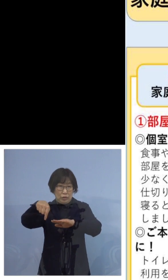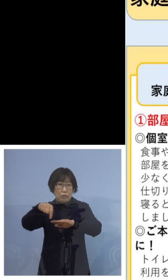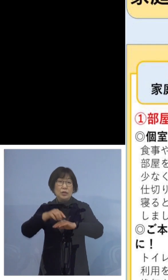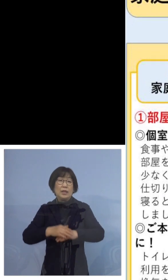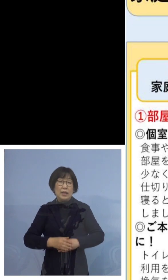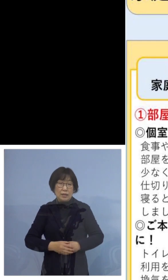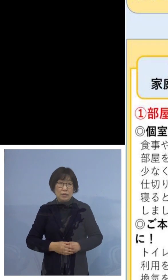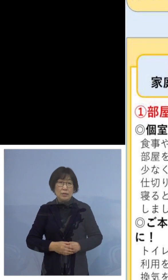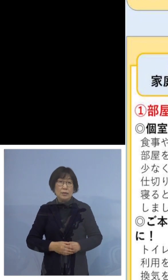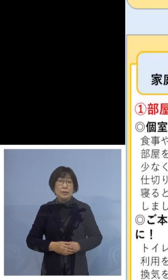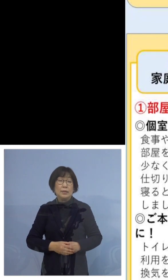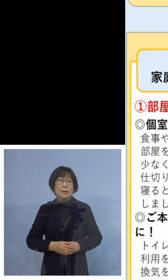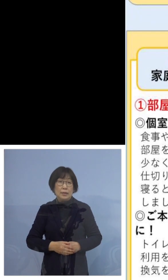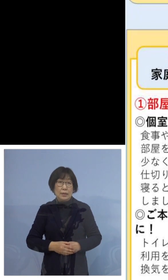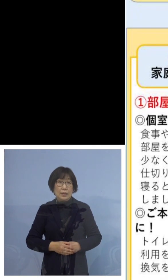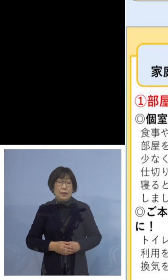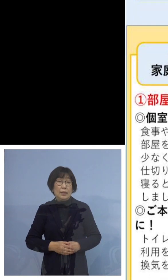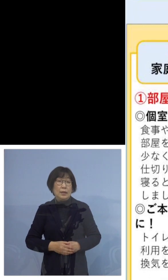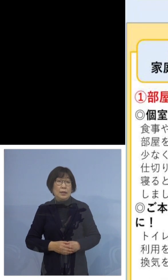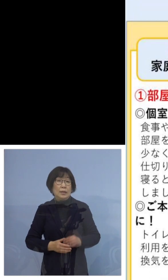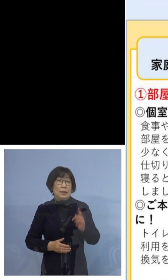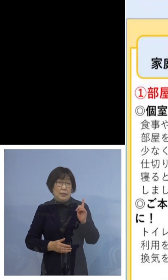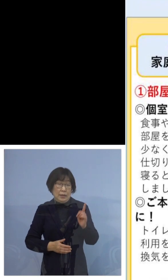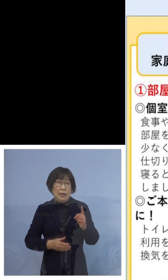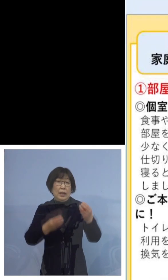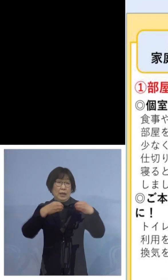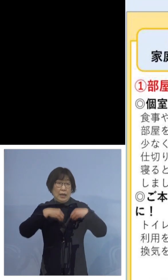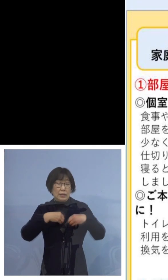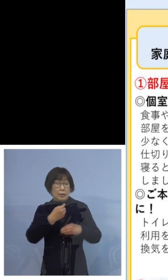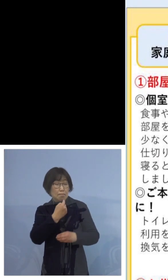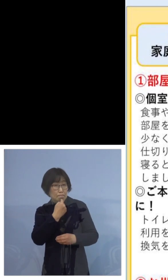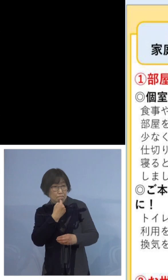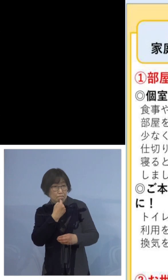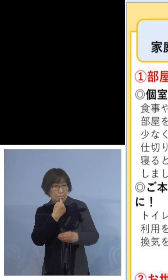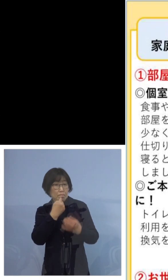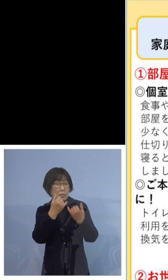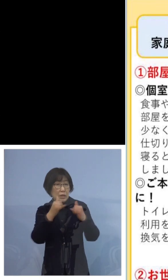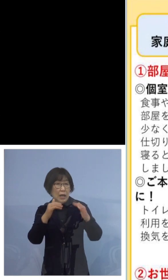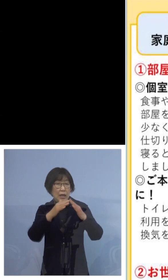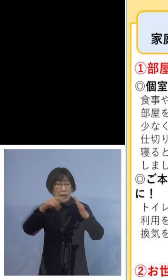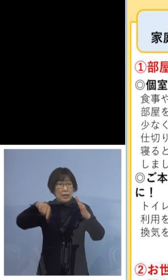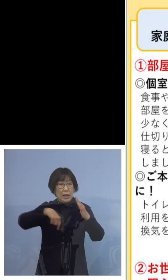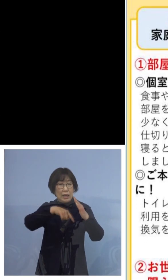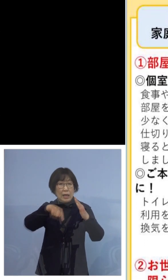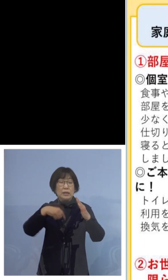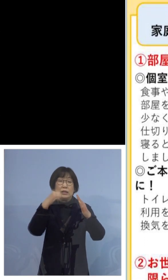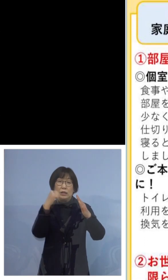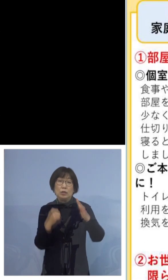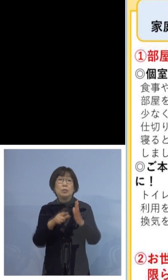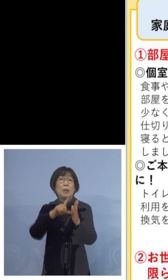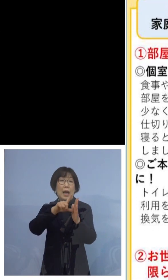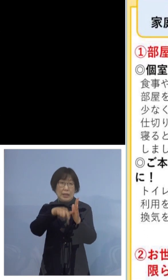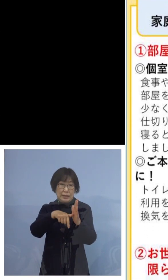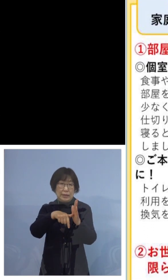まず、感染が疑われる方が家庭にいる場合には